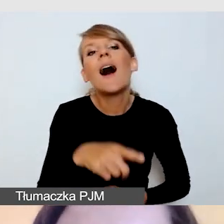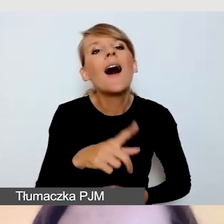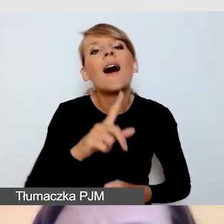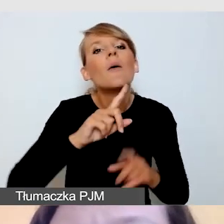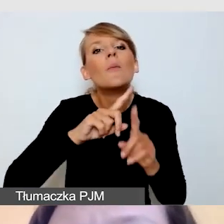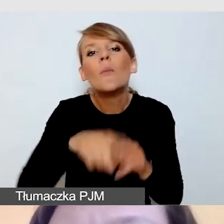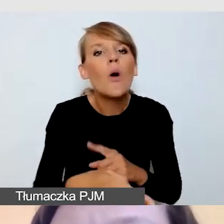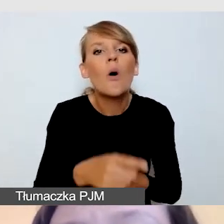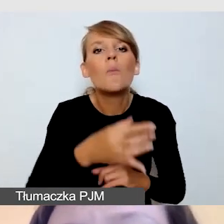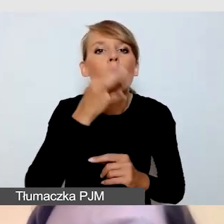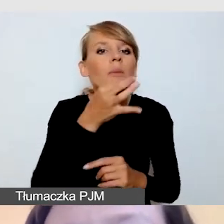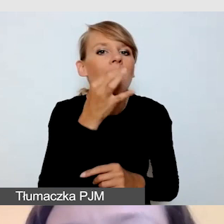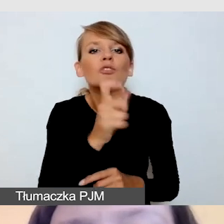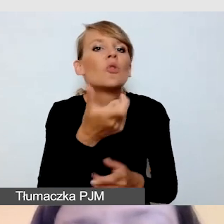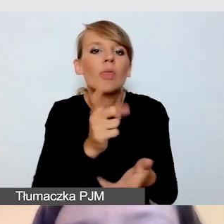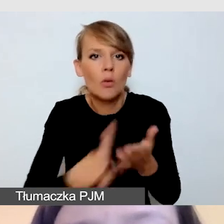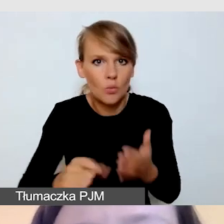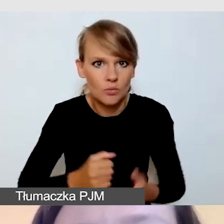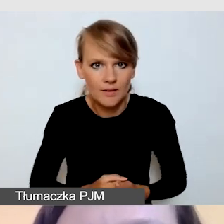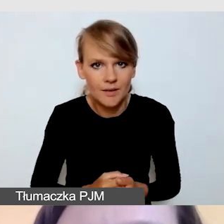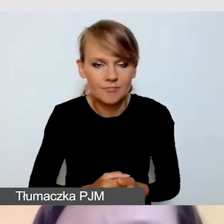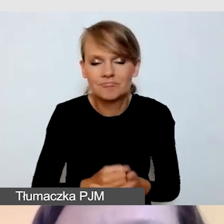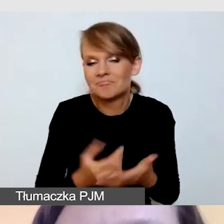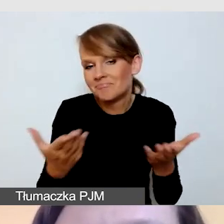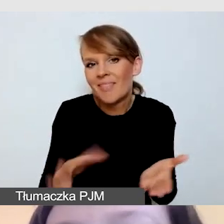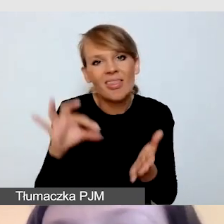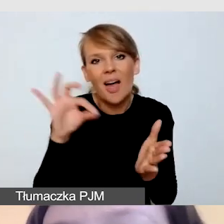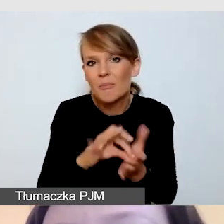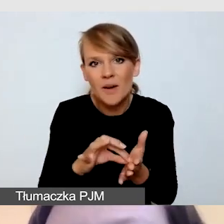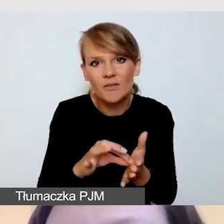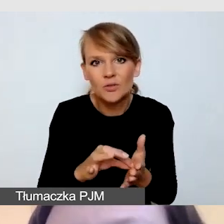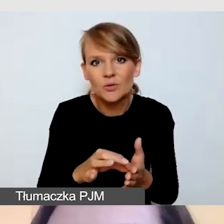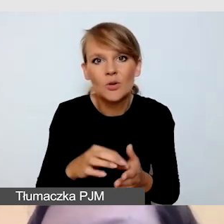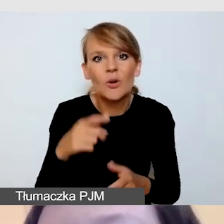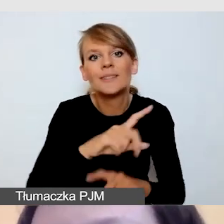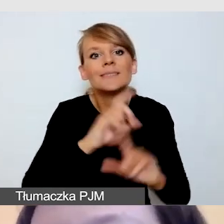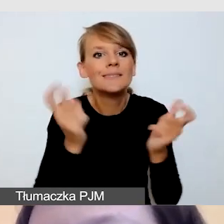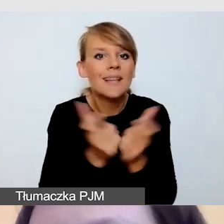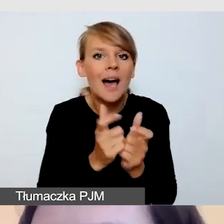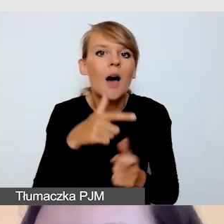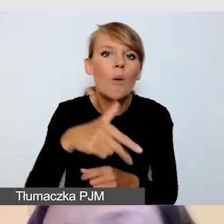Na pewno nie będziemy w stanie poprawić całej prezentacji i nagrać ją od nowa.